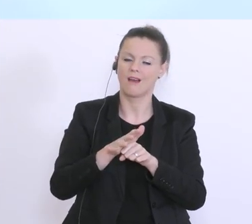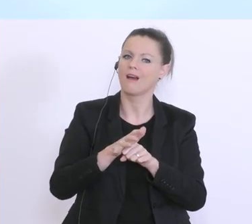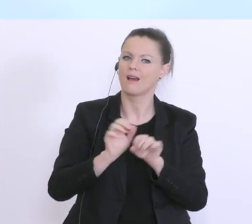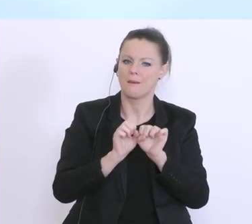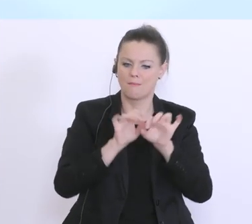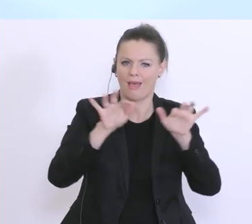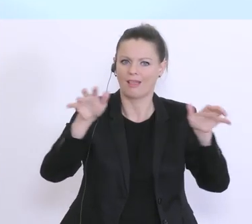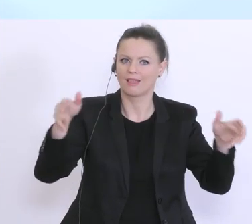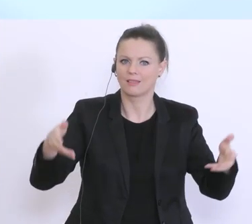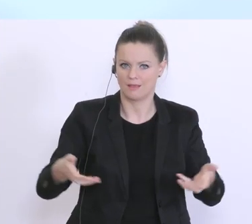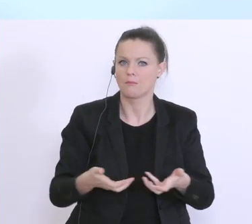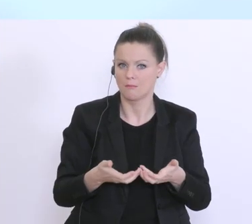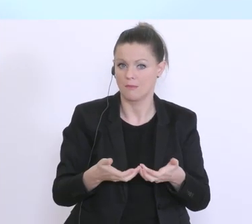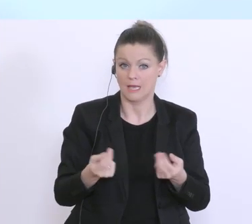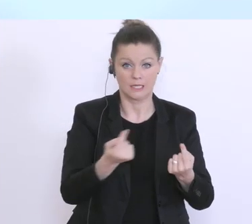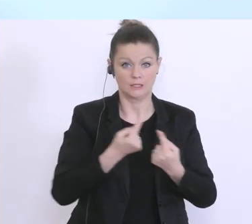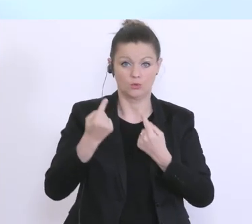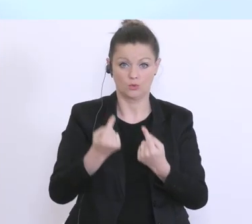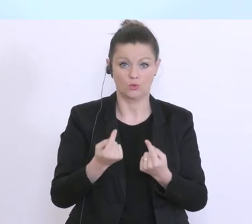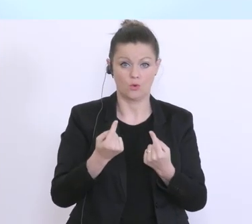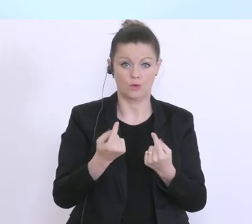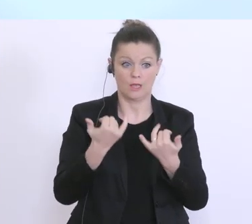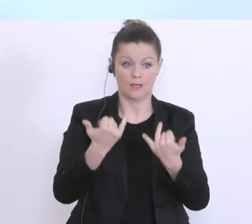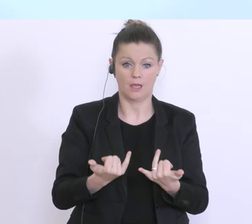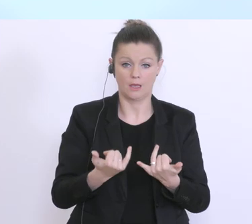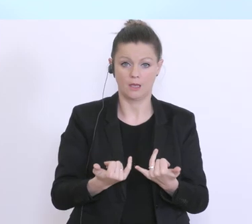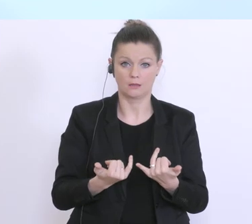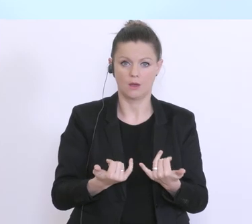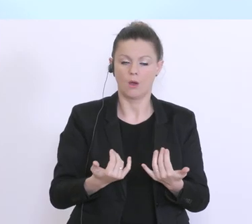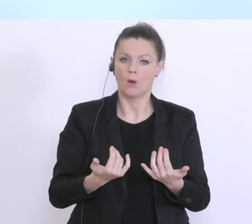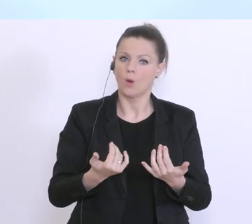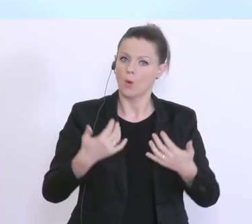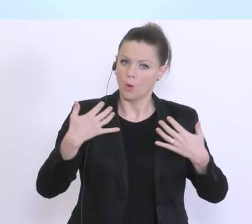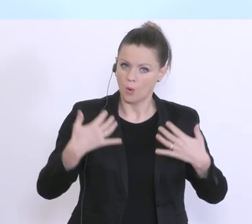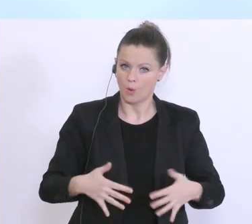konfrontiert, die wir uns wahrscheinlich alle vor 3, 4 Wochen überhaupt nicht vorstellen konnten.